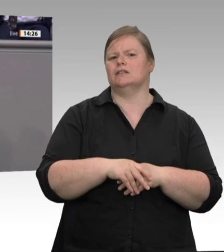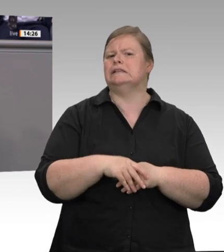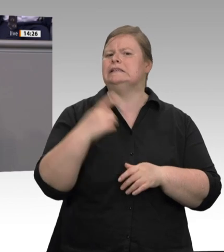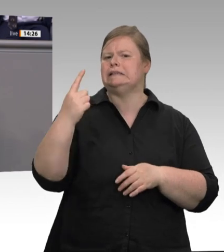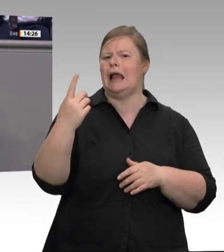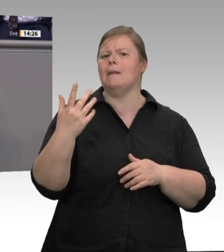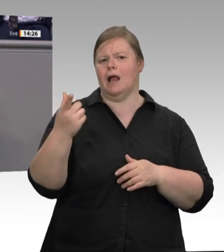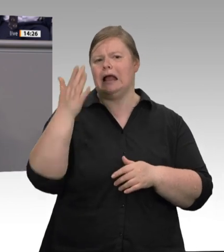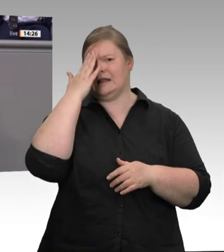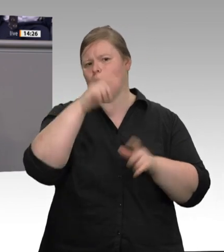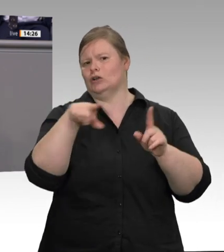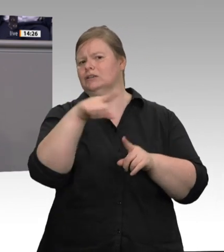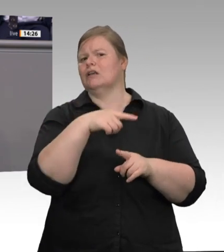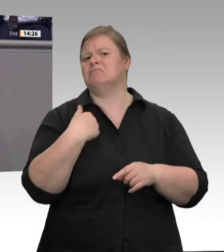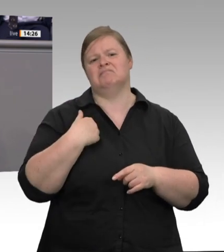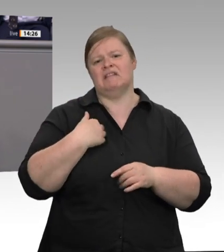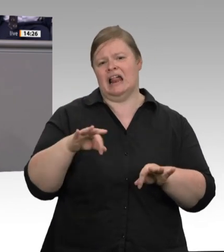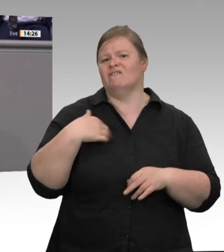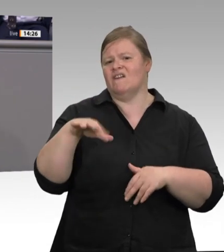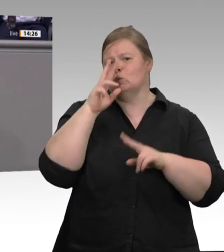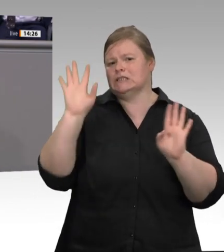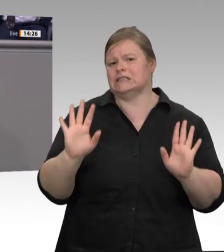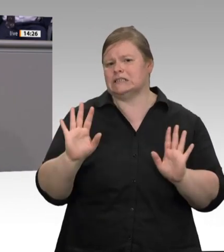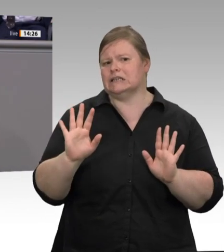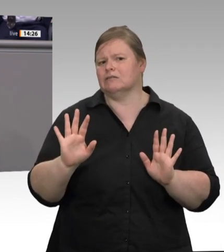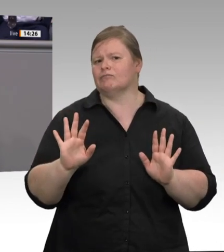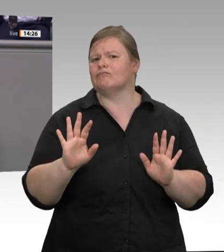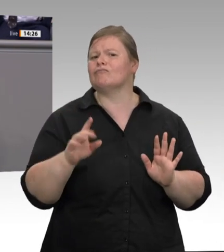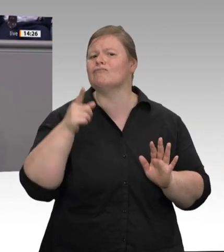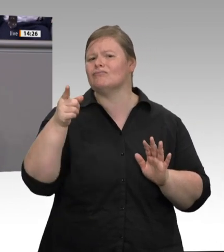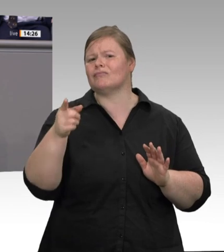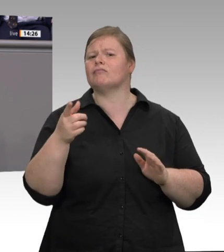Jenseits von Corona verdienen Beschäftigte und Betriebe in der Fleischwirtschaft endlich